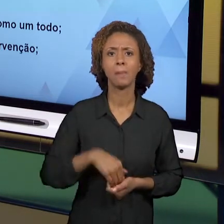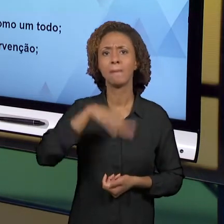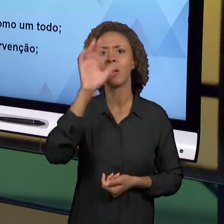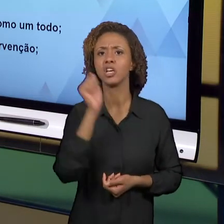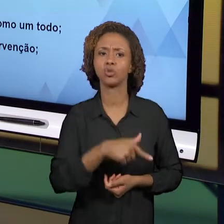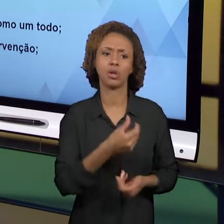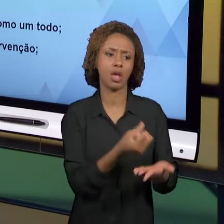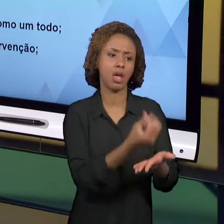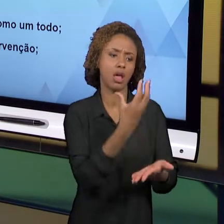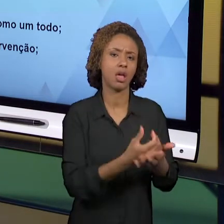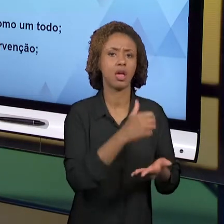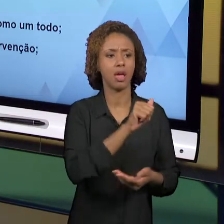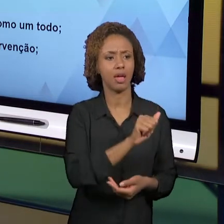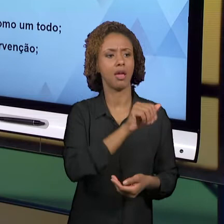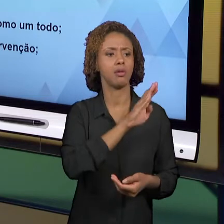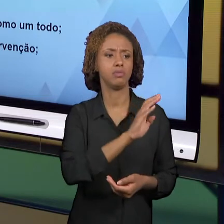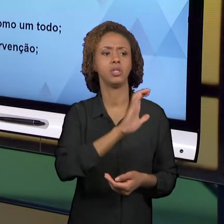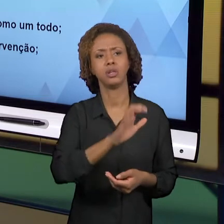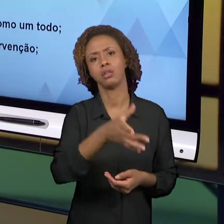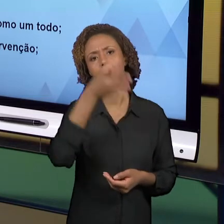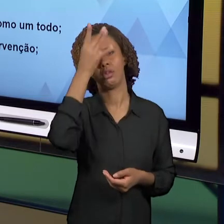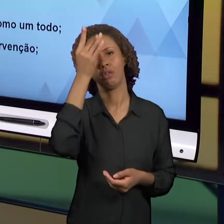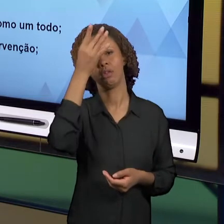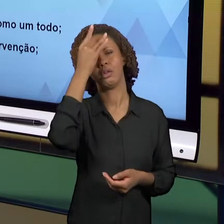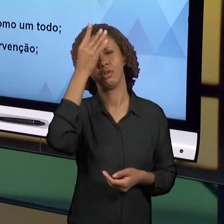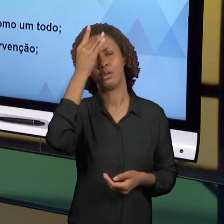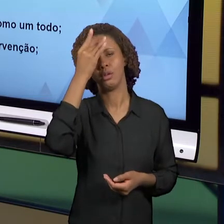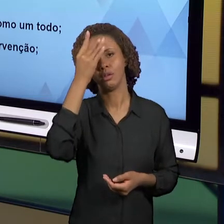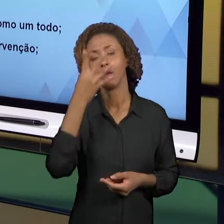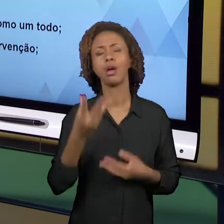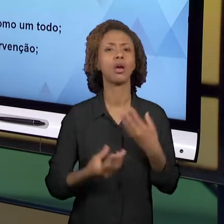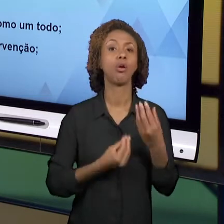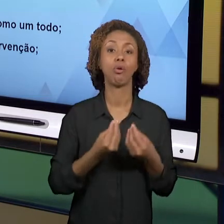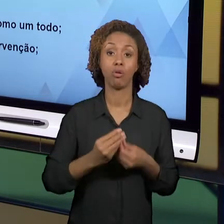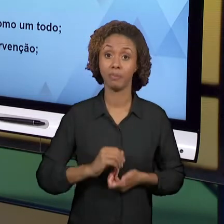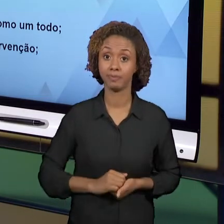ENTÃO, SE POSICIONE, ASSUMA UMA POSTURA DE